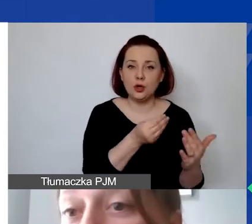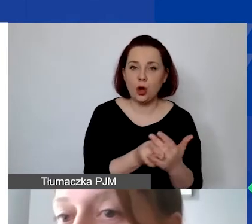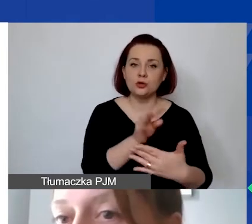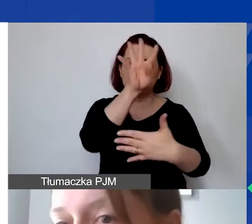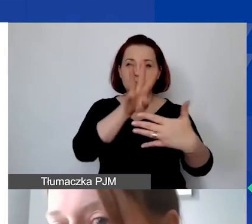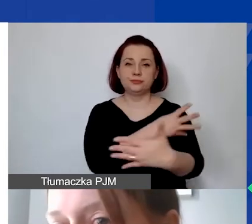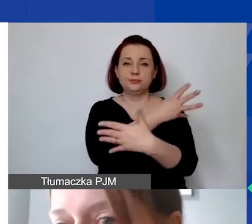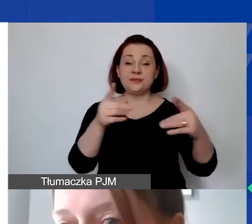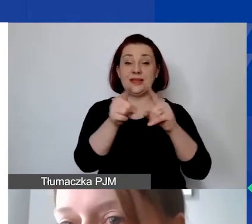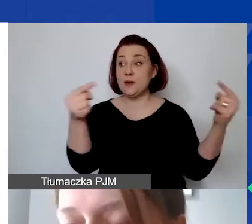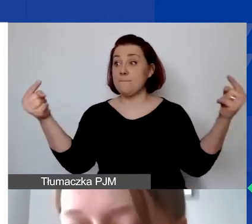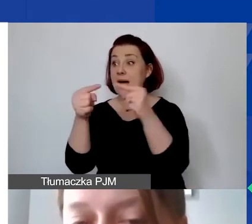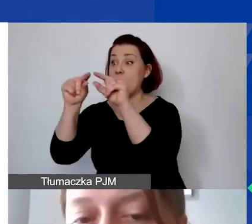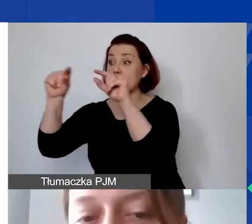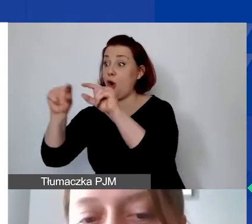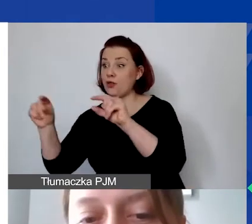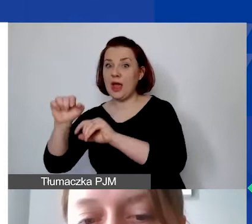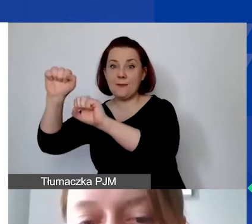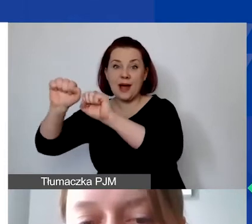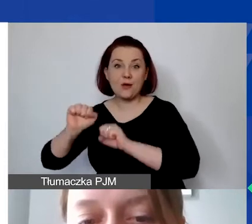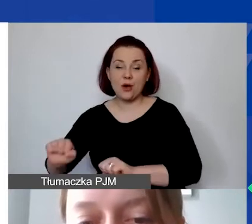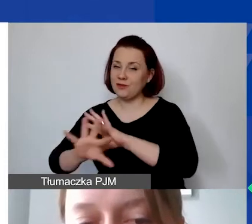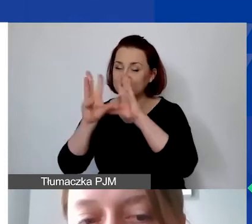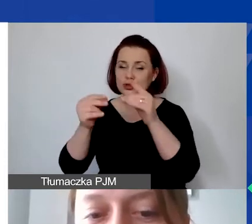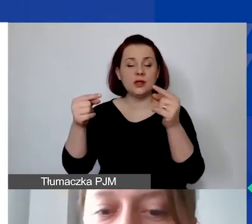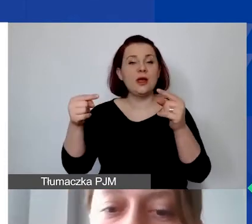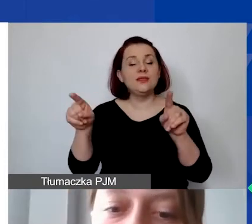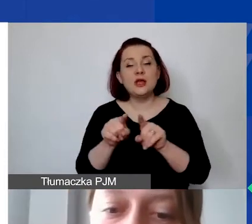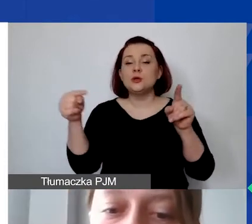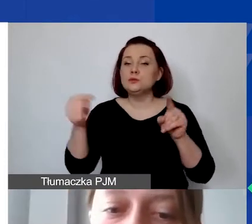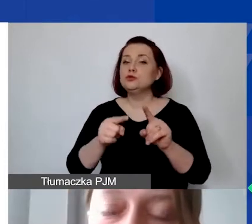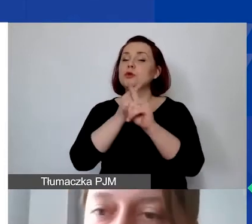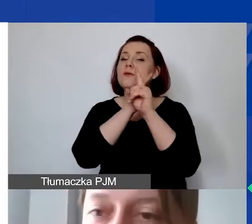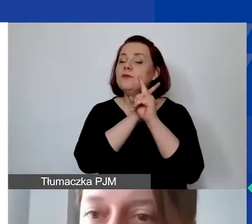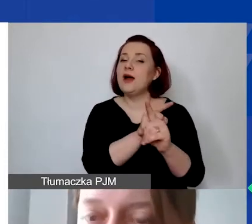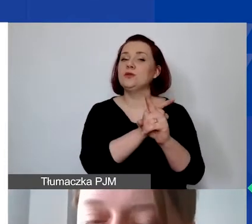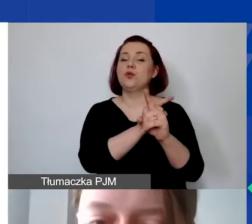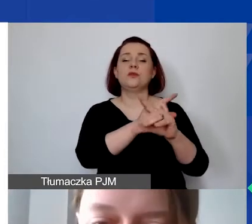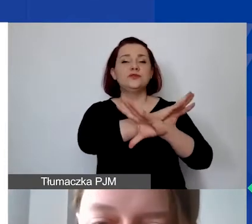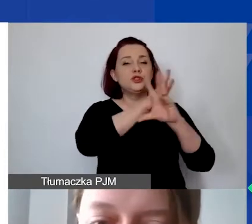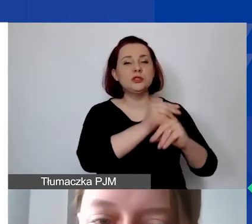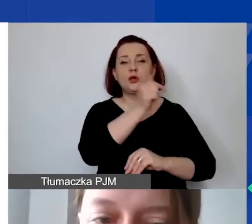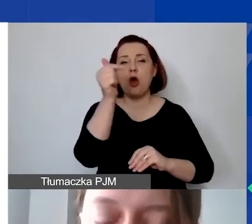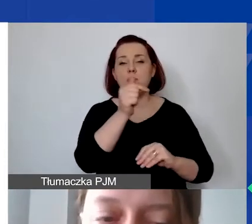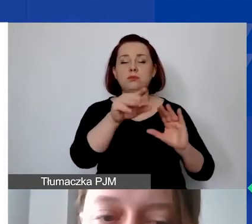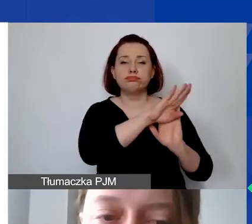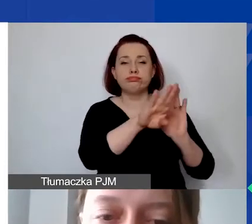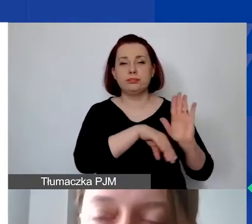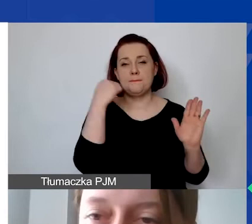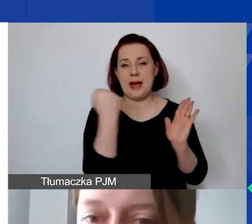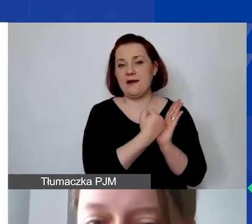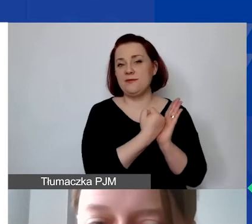I oczywiście muszą także podlegać wszystkim obowiązującym prawom